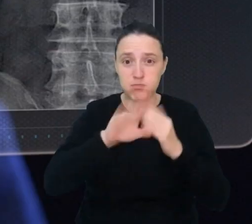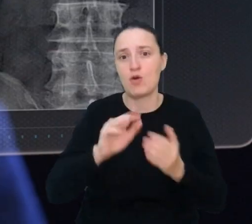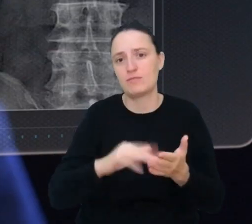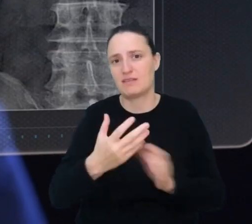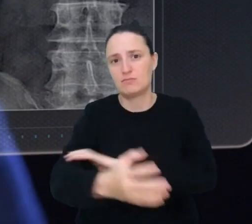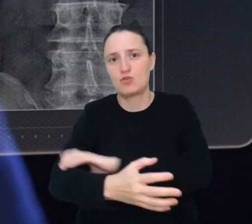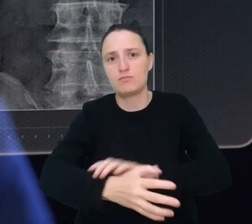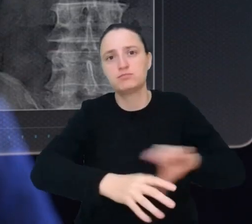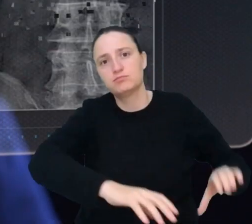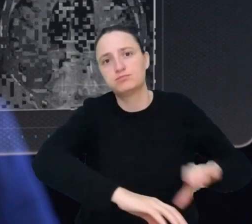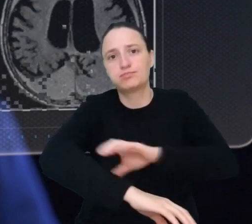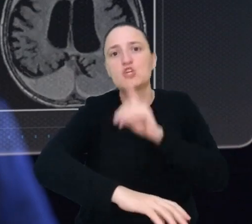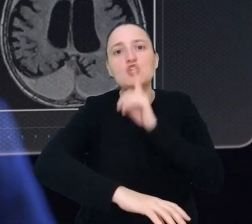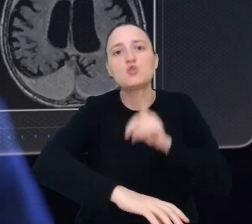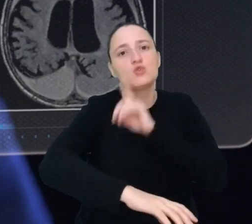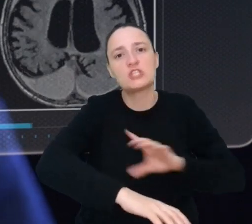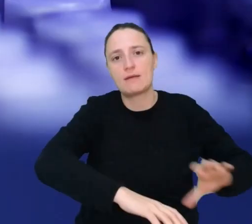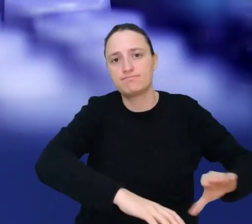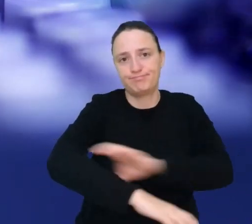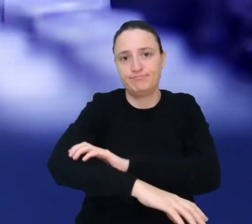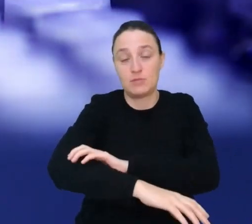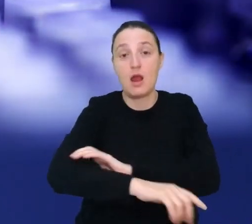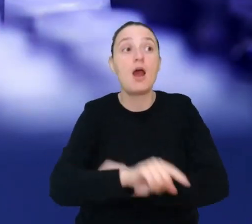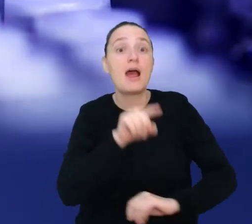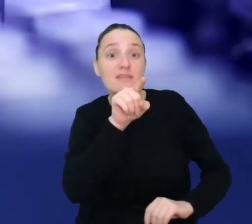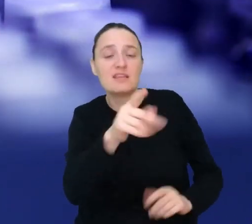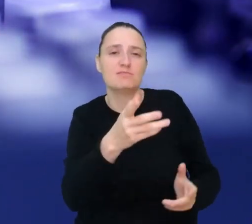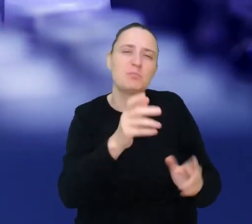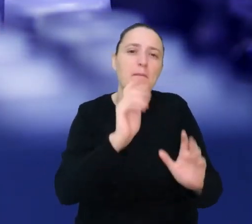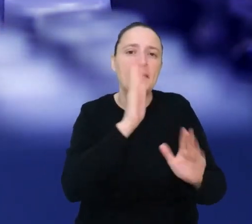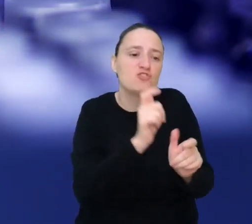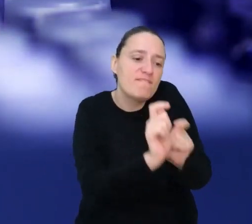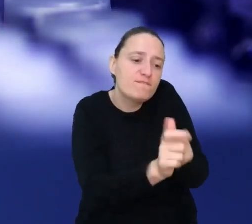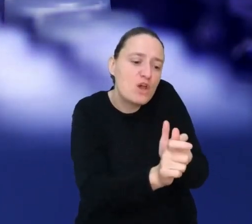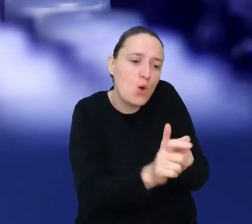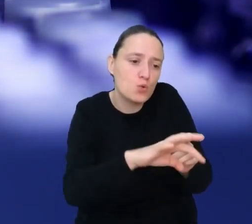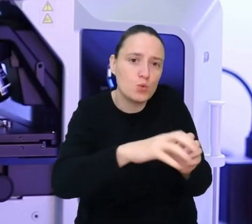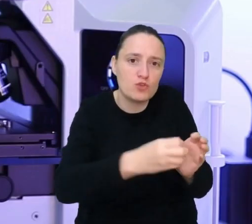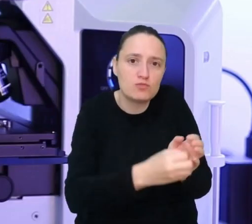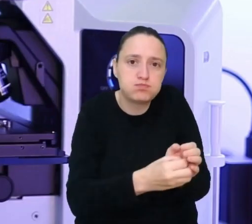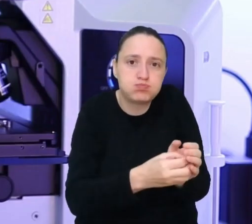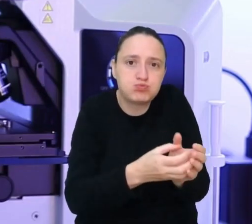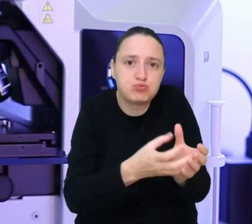Jako twórca organów wyhodujesz dla swojego klienta organ, którego będzie potrzebował w przyszłości.